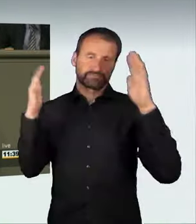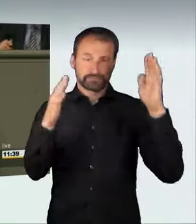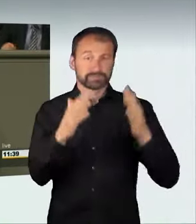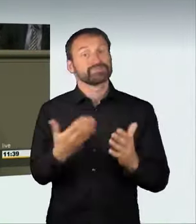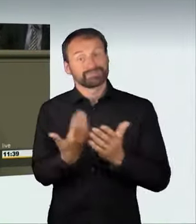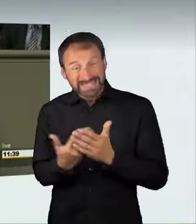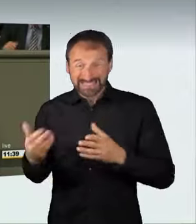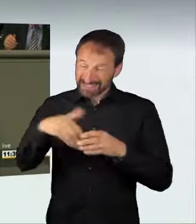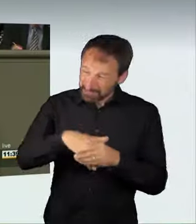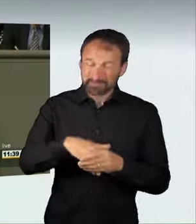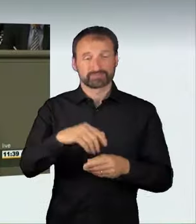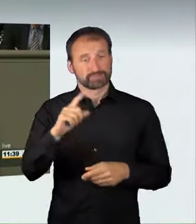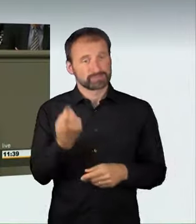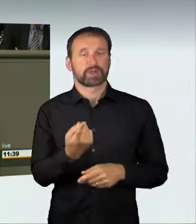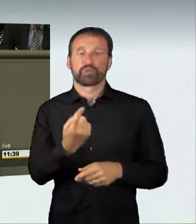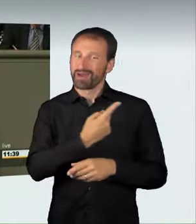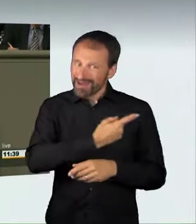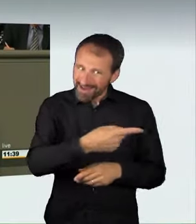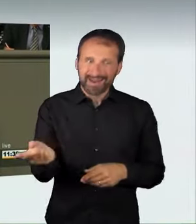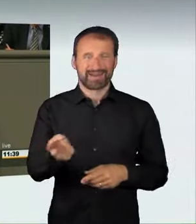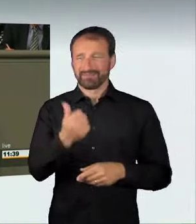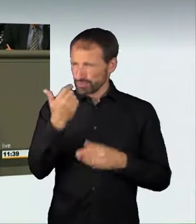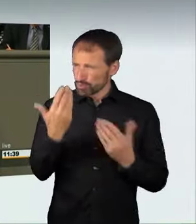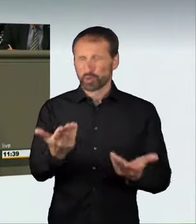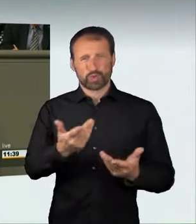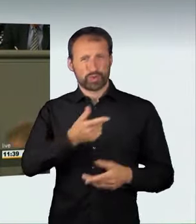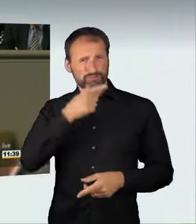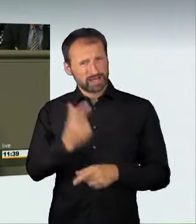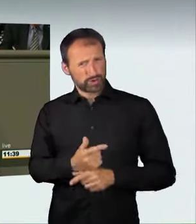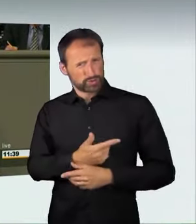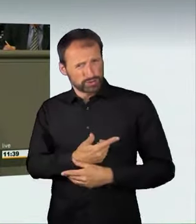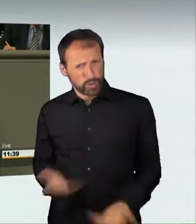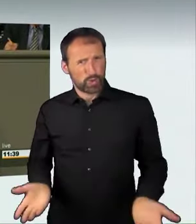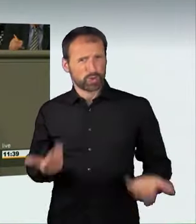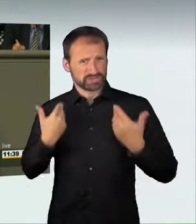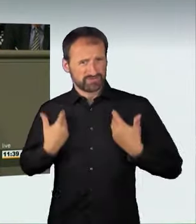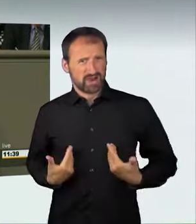aus dem Verkehr zu ziehen bereit sind. Illegale Straßenrennen, Raser,